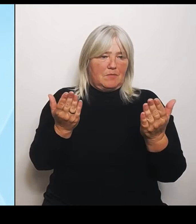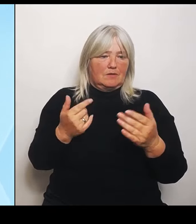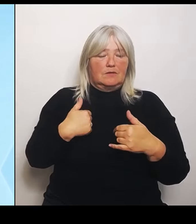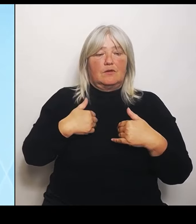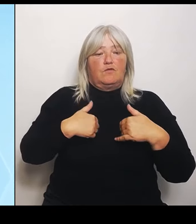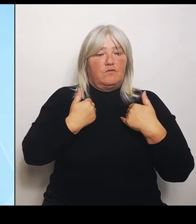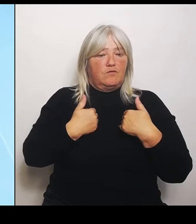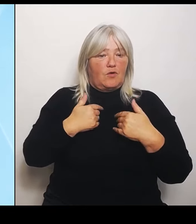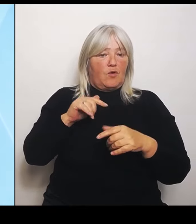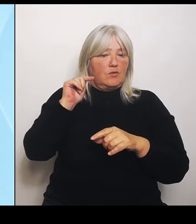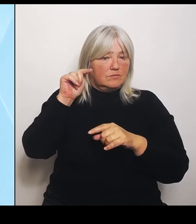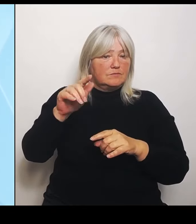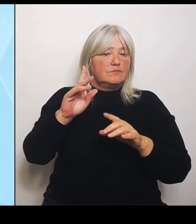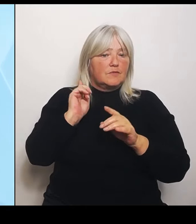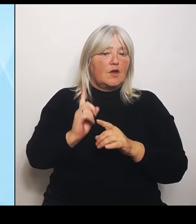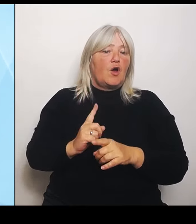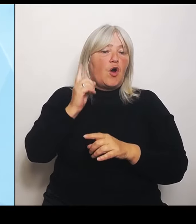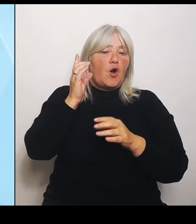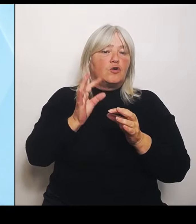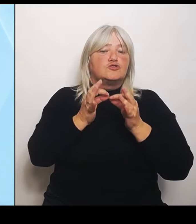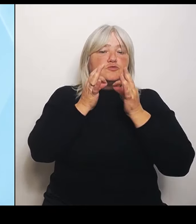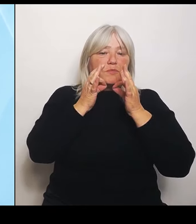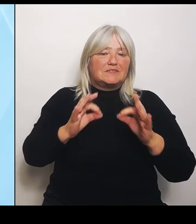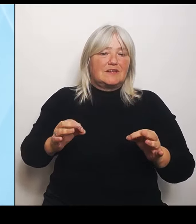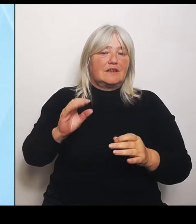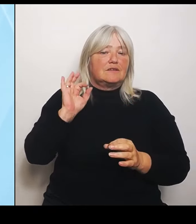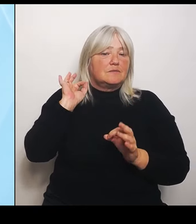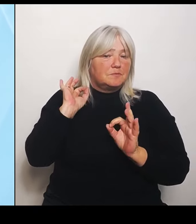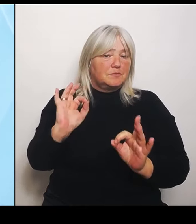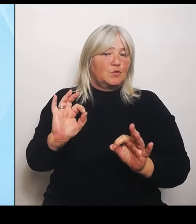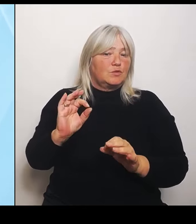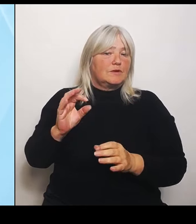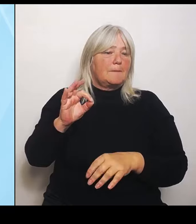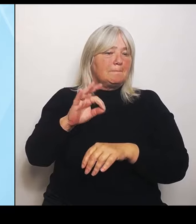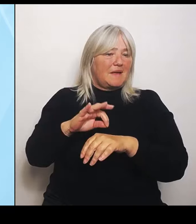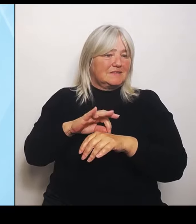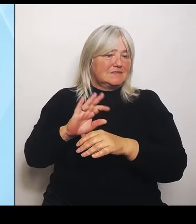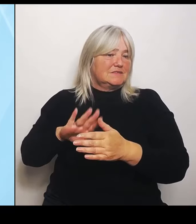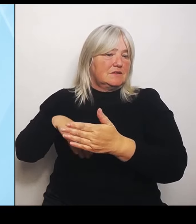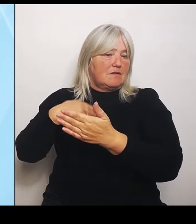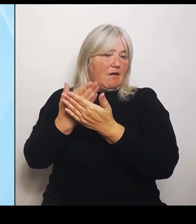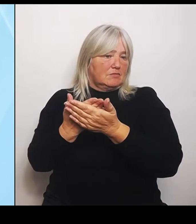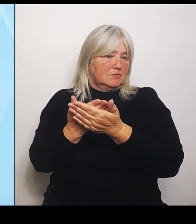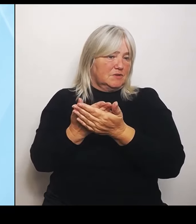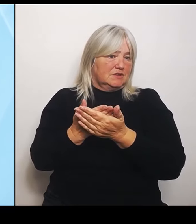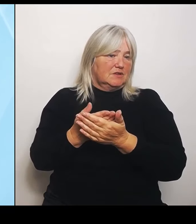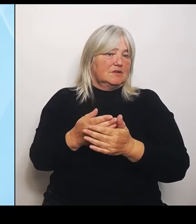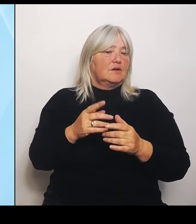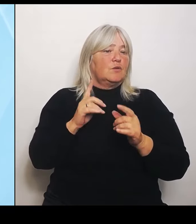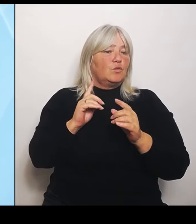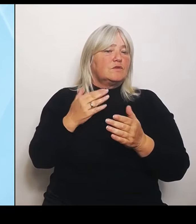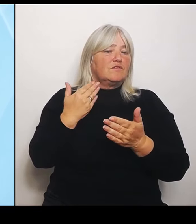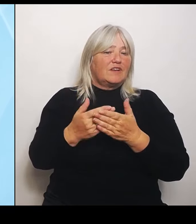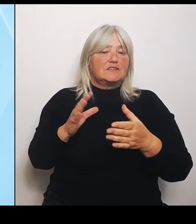Medizin anbieten können. Und gerade wenn man das Zusammenspiel mit dem ländlichen Bereich anschaut, dann ist es